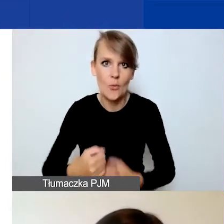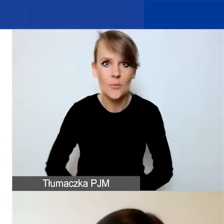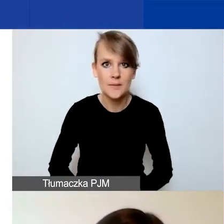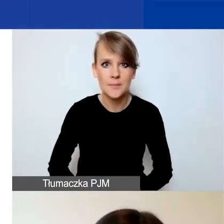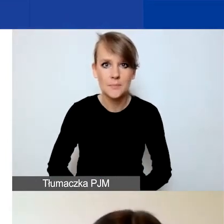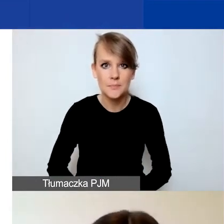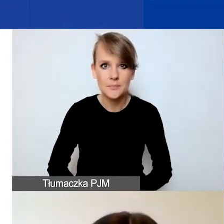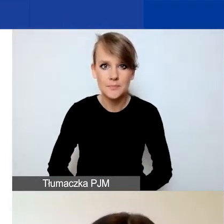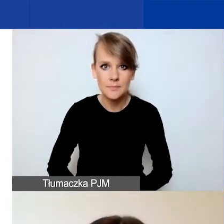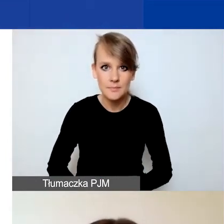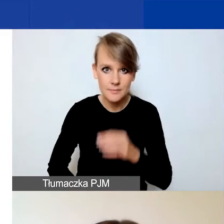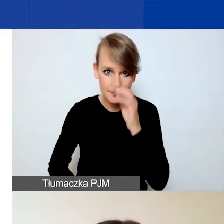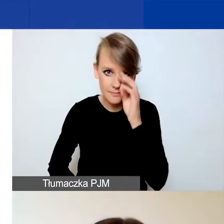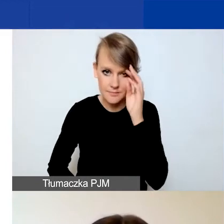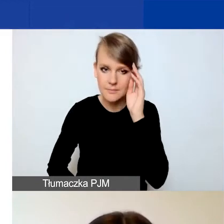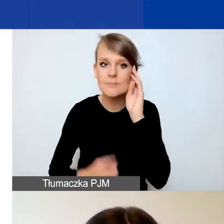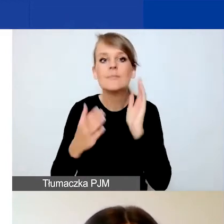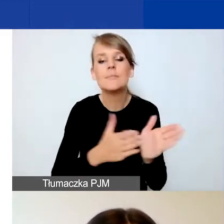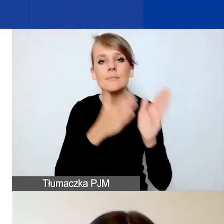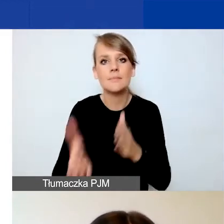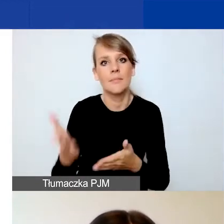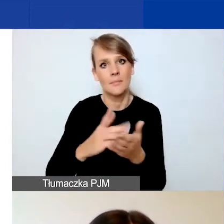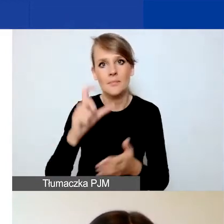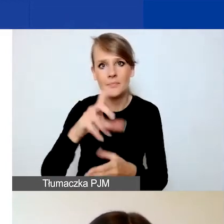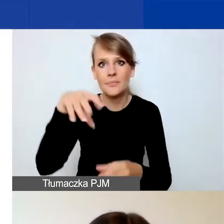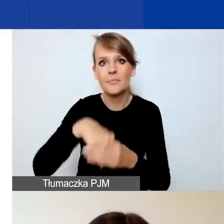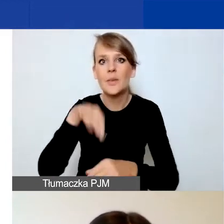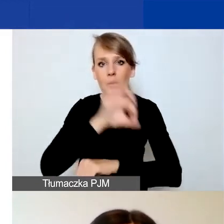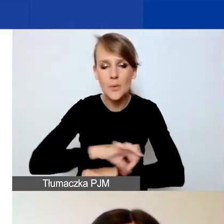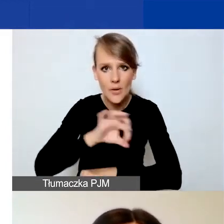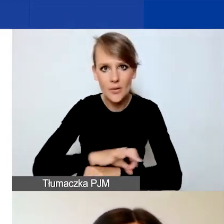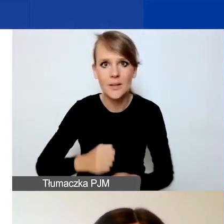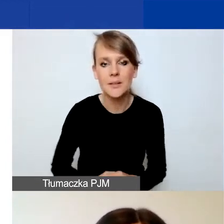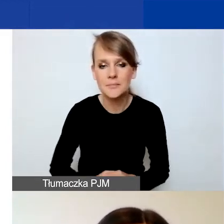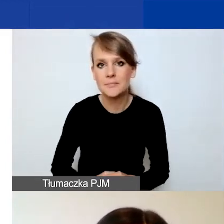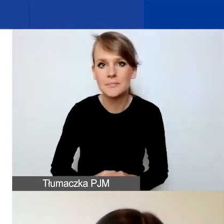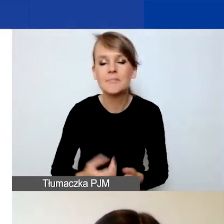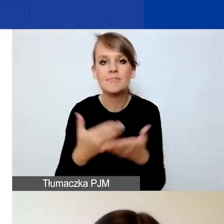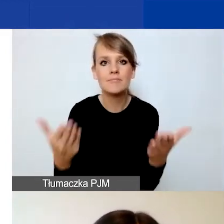Kolejna część, C, dotyczy projektu. Tutaj musicie państwo w pierwszym etapie